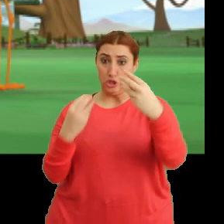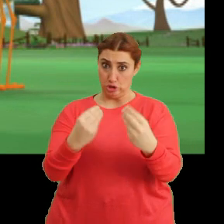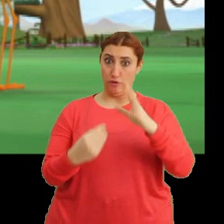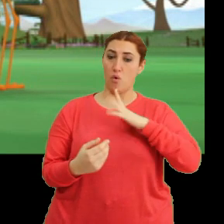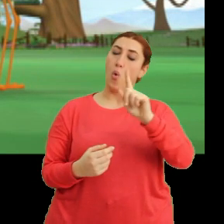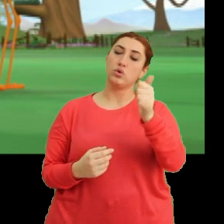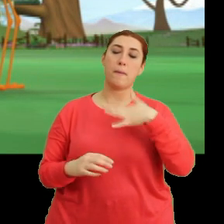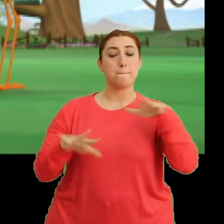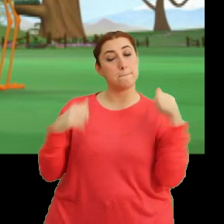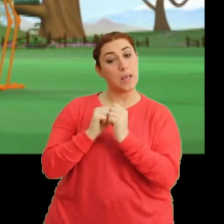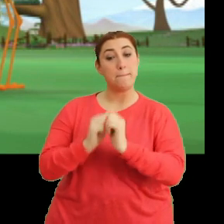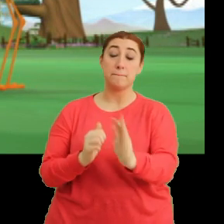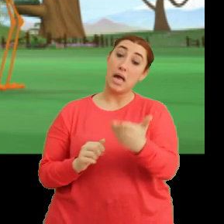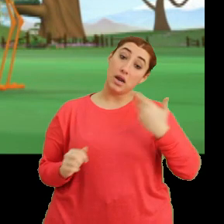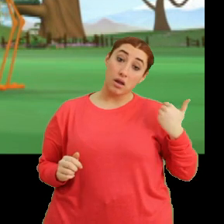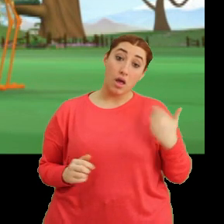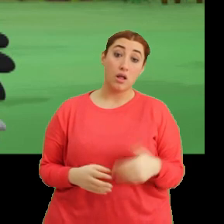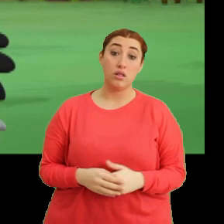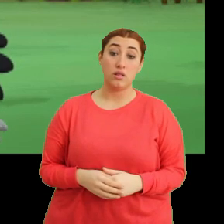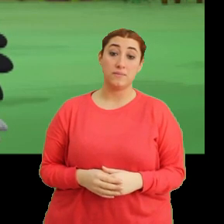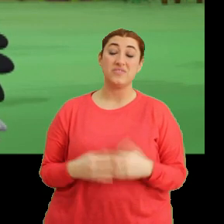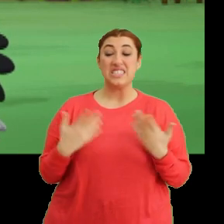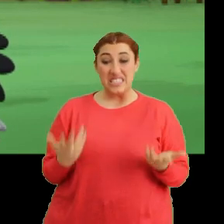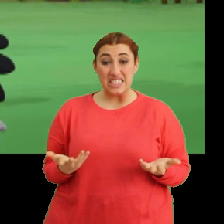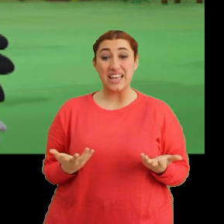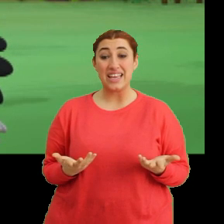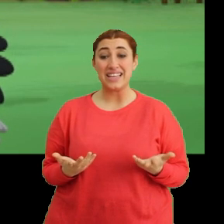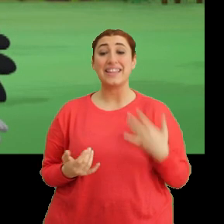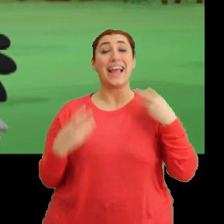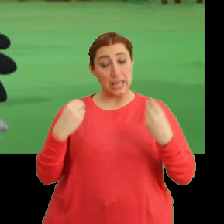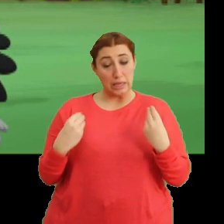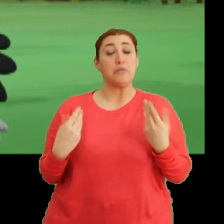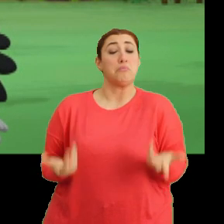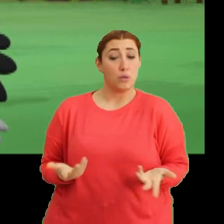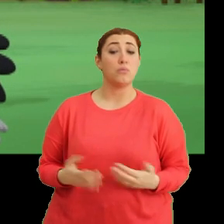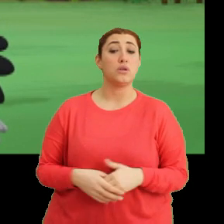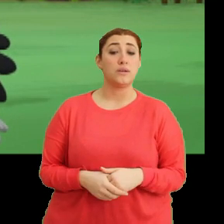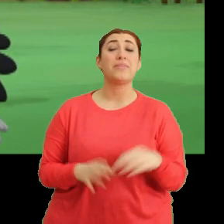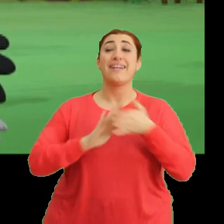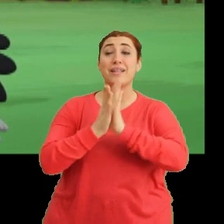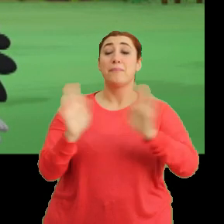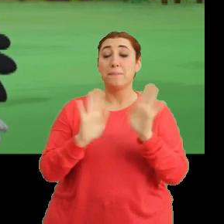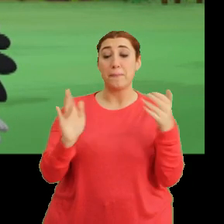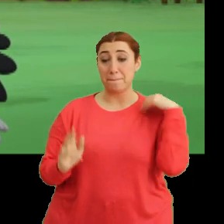...o zaman bizimle geliyorsun. Şey... iyiyim tabii. Ya tamam, tamam, geliyorum.